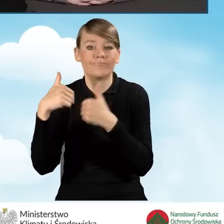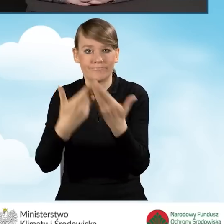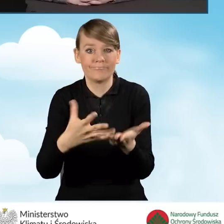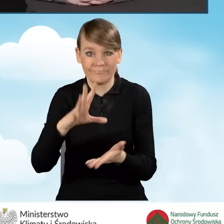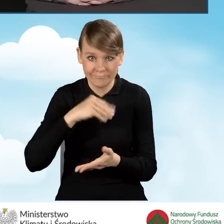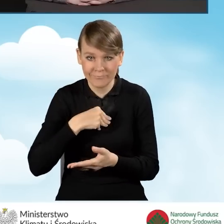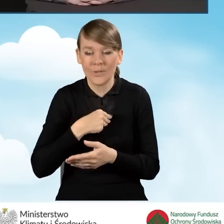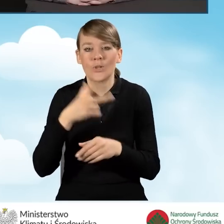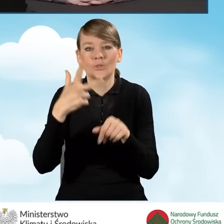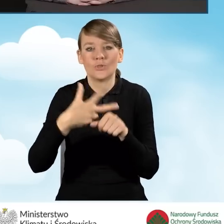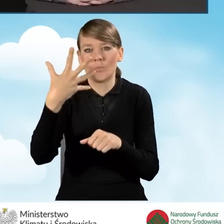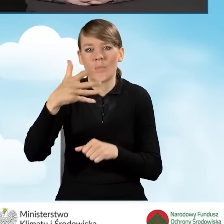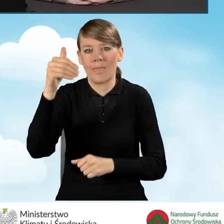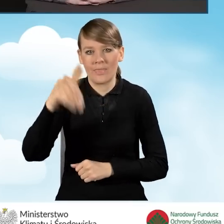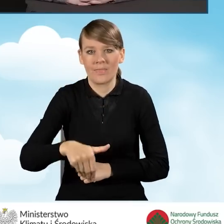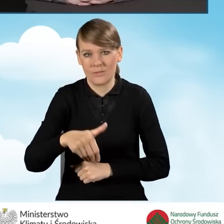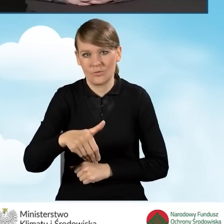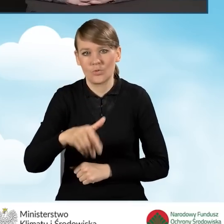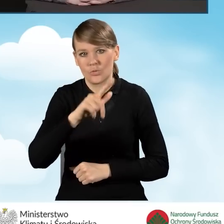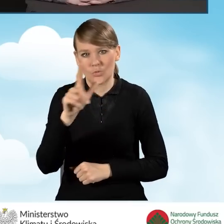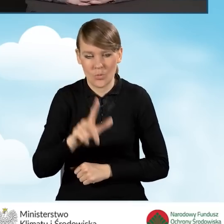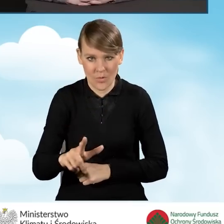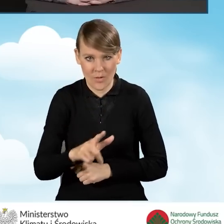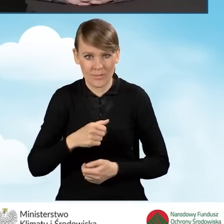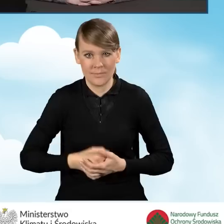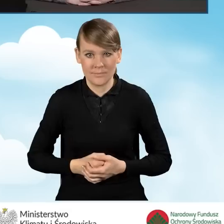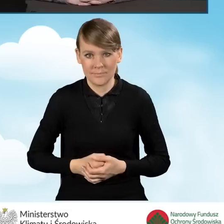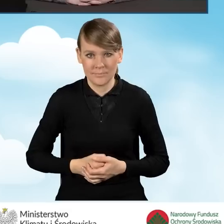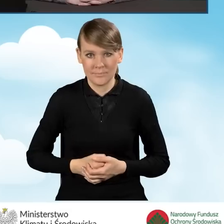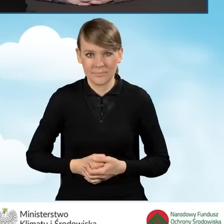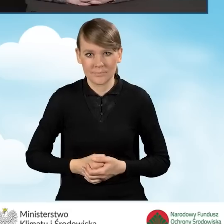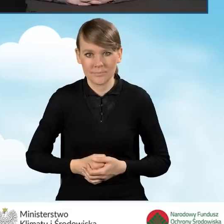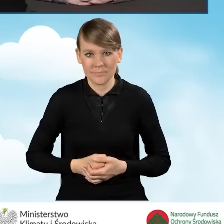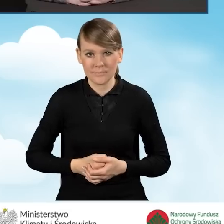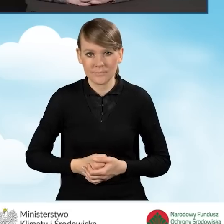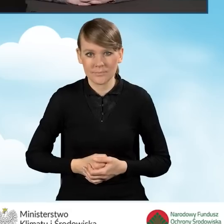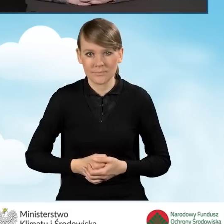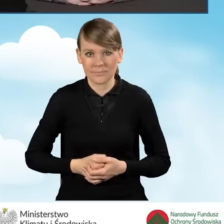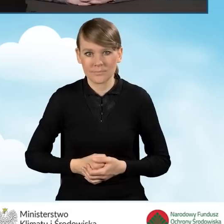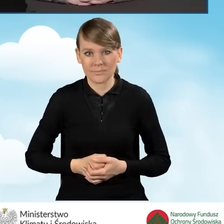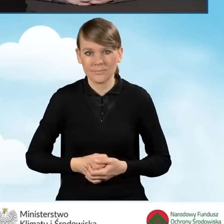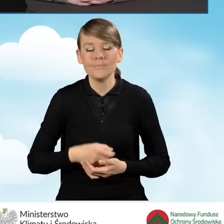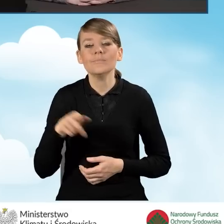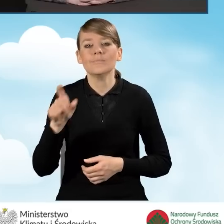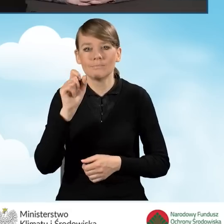to jest 35 tysięcy złotych. Jest określony katalog kosztów kwalifikowanych,